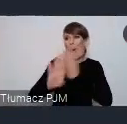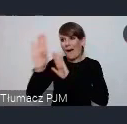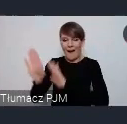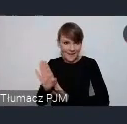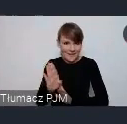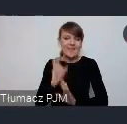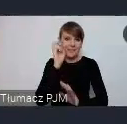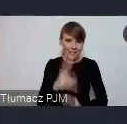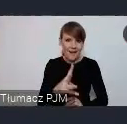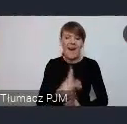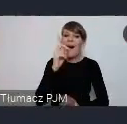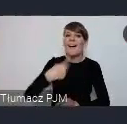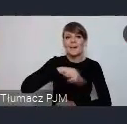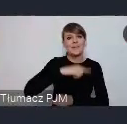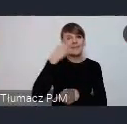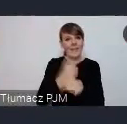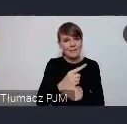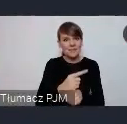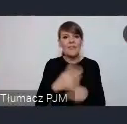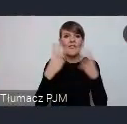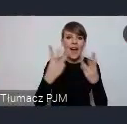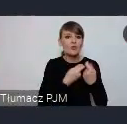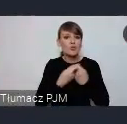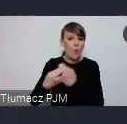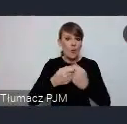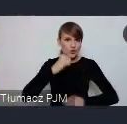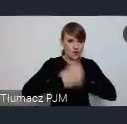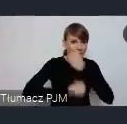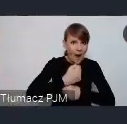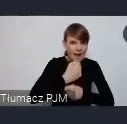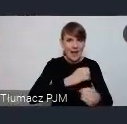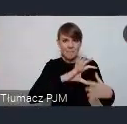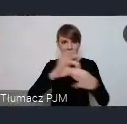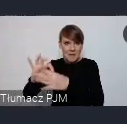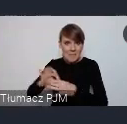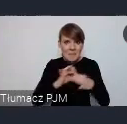że pewna synergia wspólnych działań pozwoli nam pokazać się jeszcze bardziej, jeszcze lepiej,